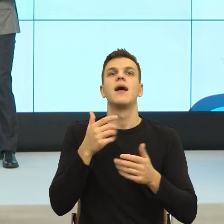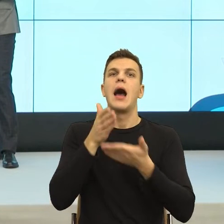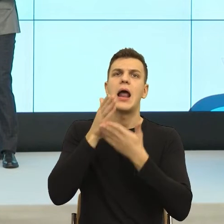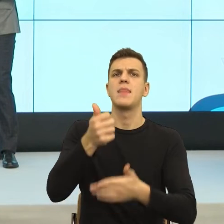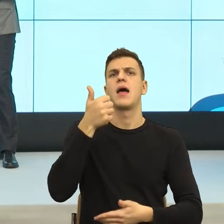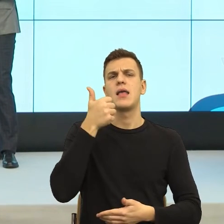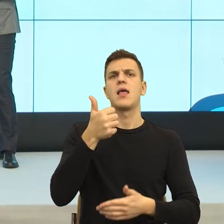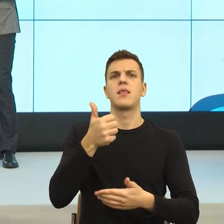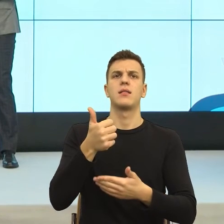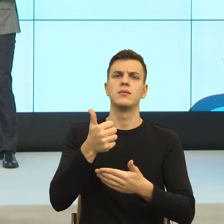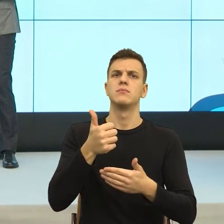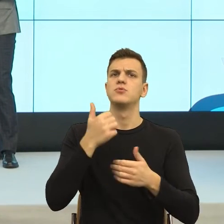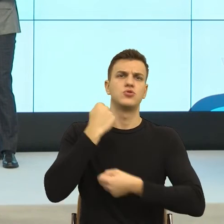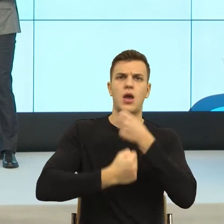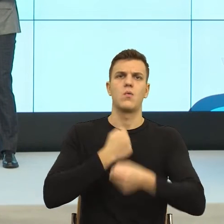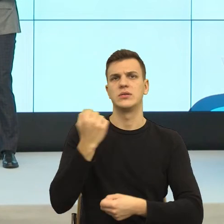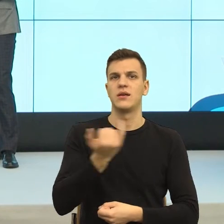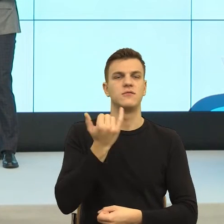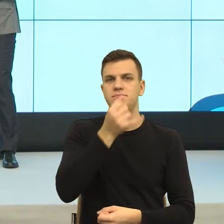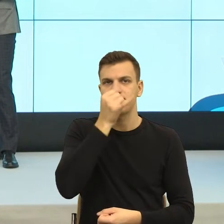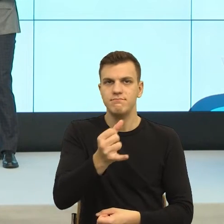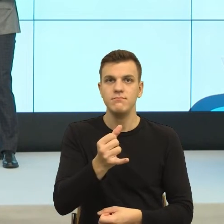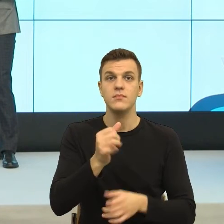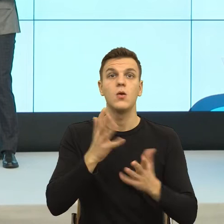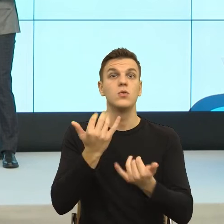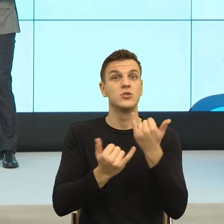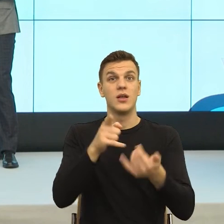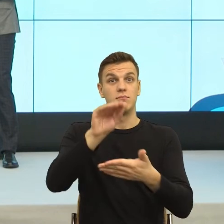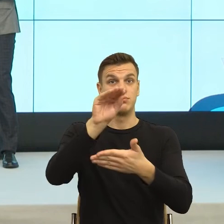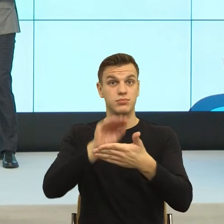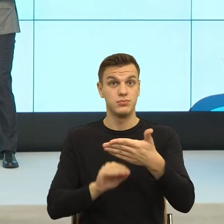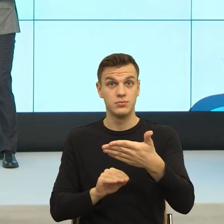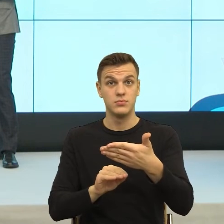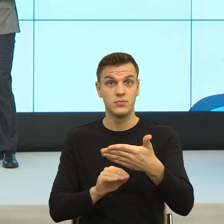językowy komunikat czujesz, że twoje granice są chronione i zabezpieczone,